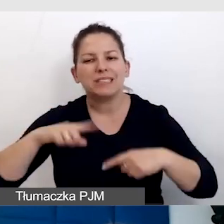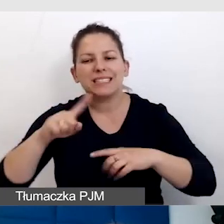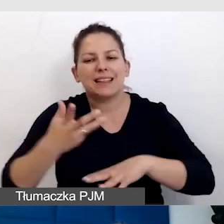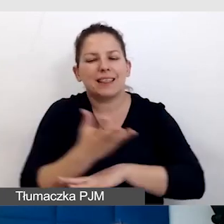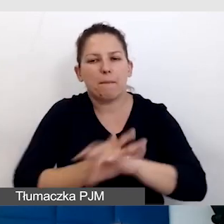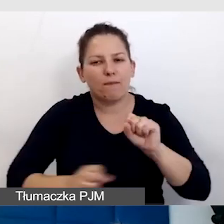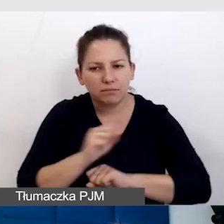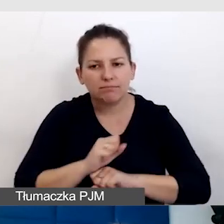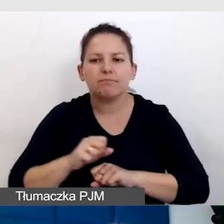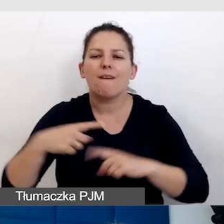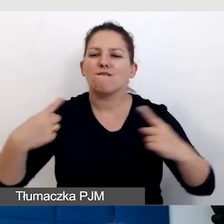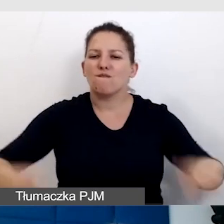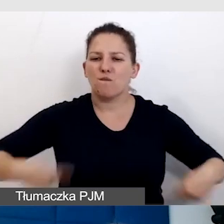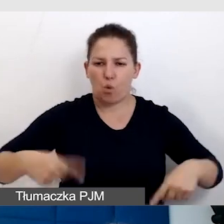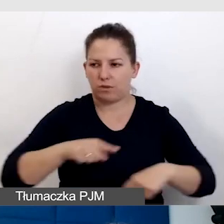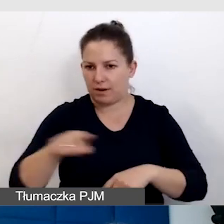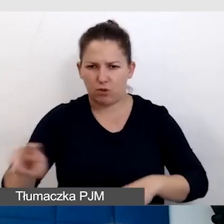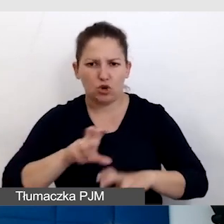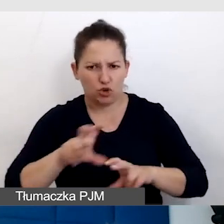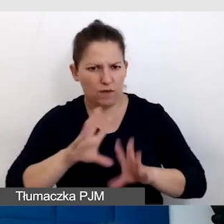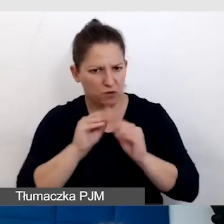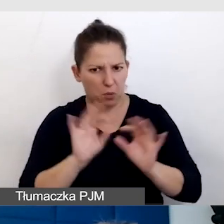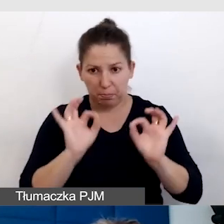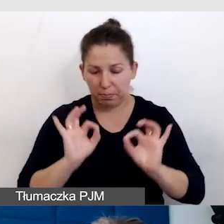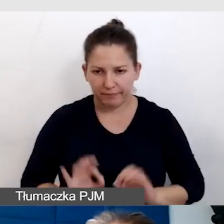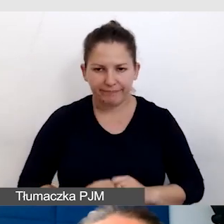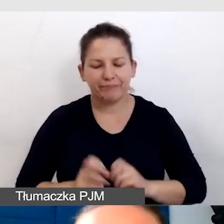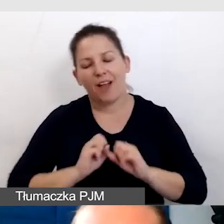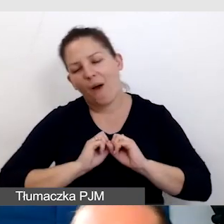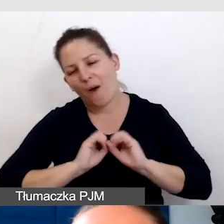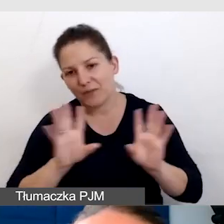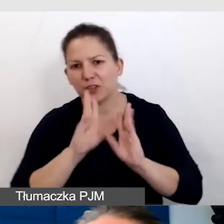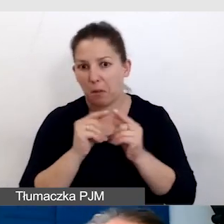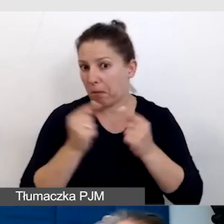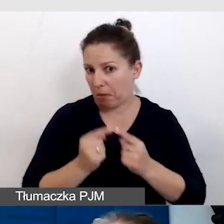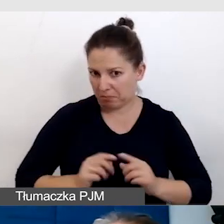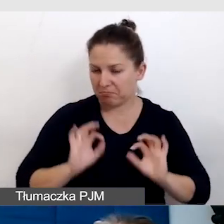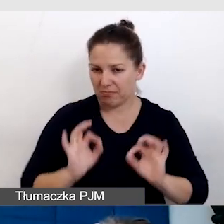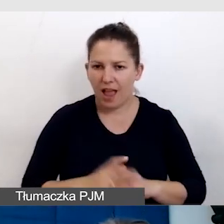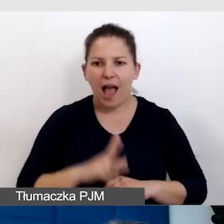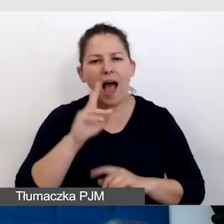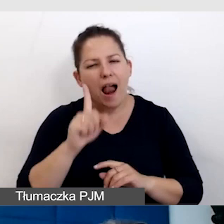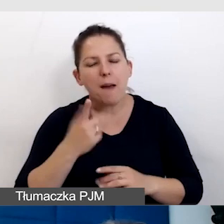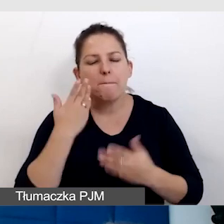które się poruszają na wózkach, czy rzeczywiście wszystko gra. Oczywiście wszystko grało, ale i tak to była bardzo ważna konsultacja,